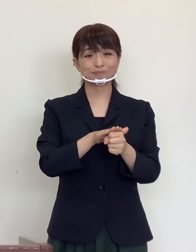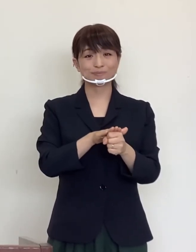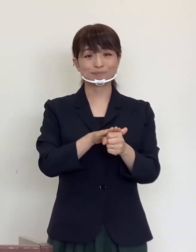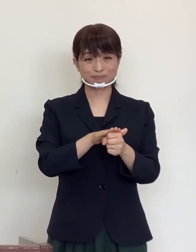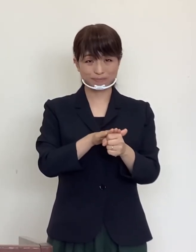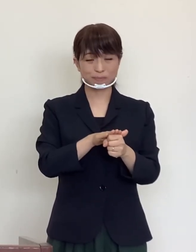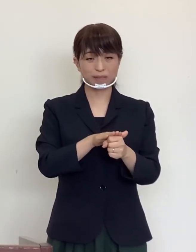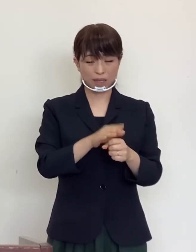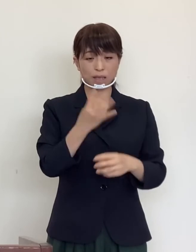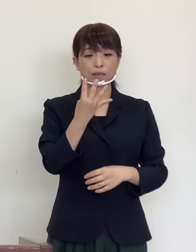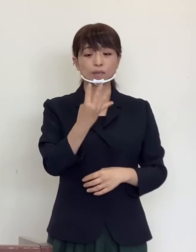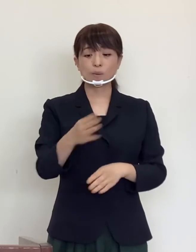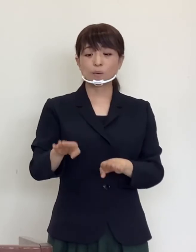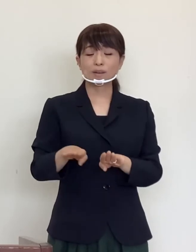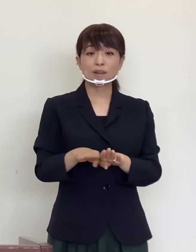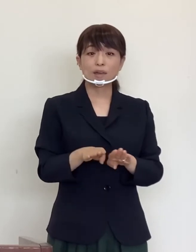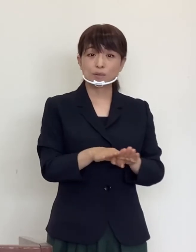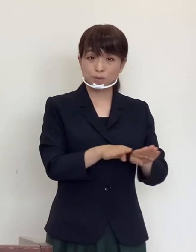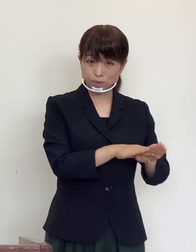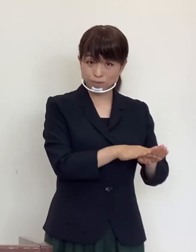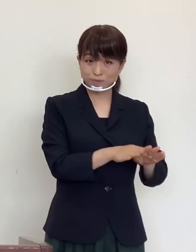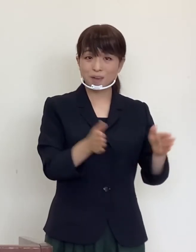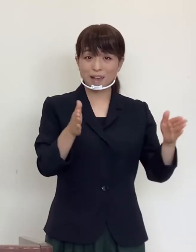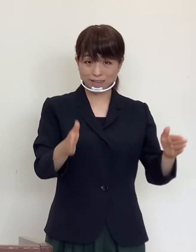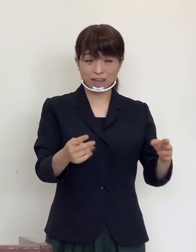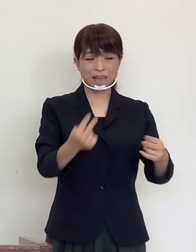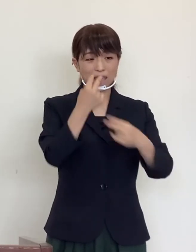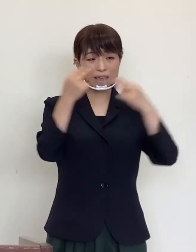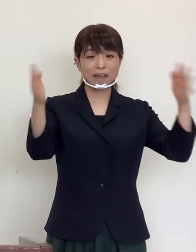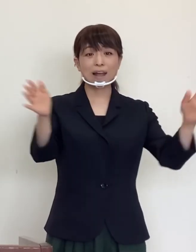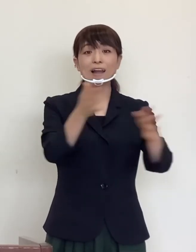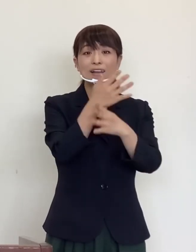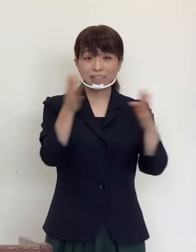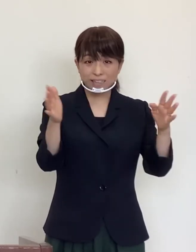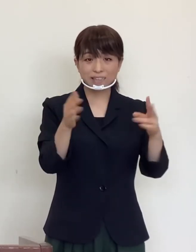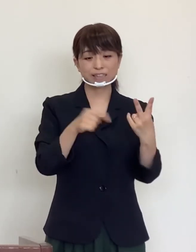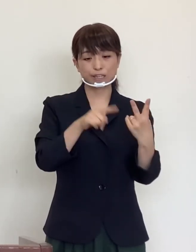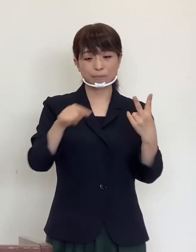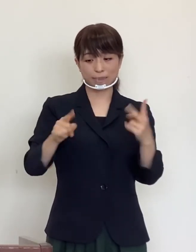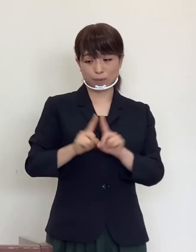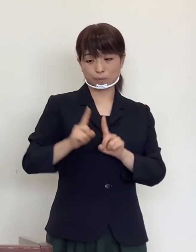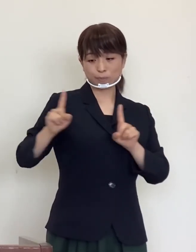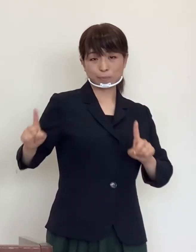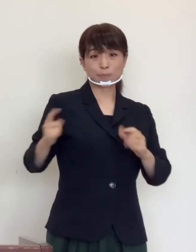4 連休になりますが、換気、２メートルマナー、手洗い励行、